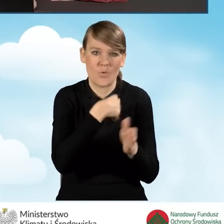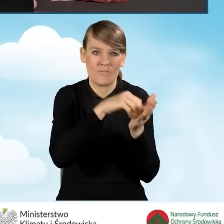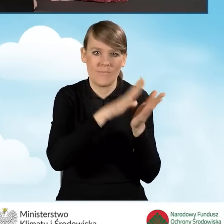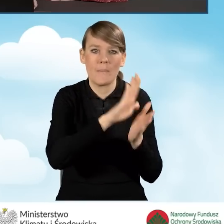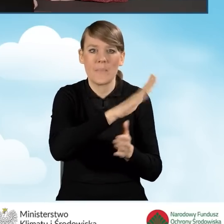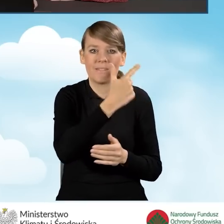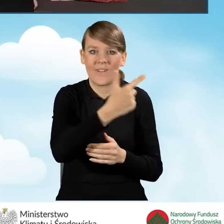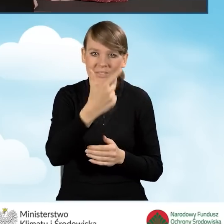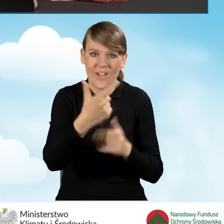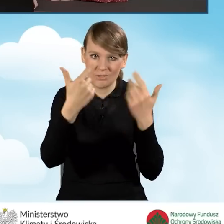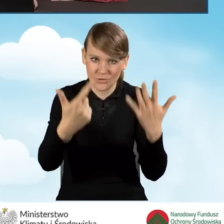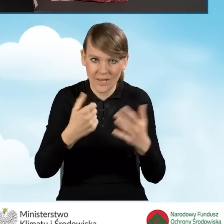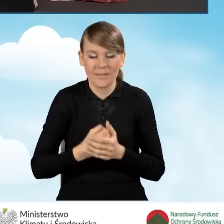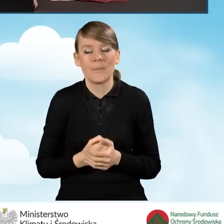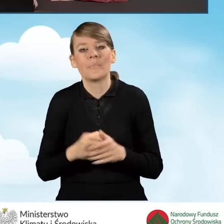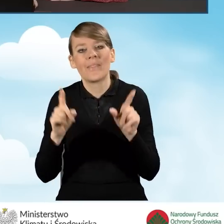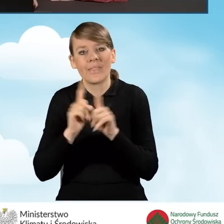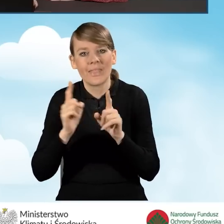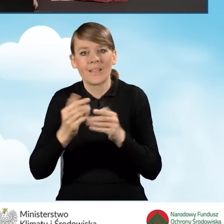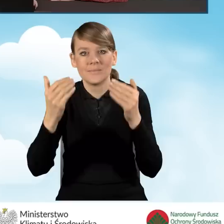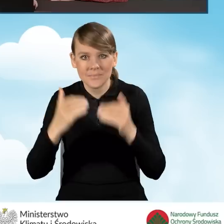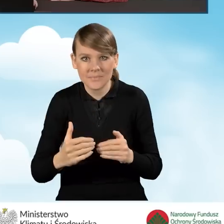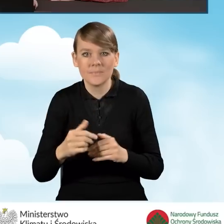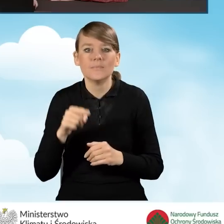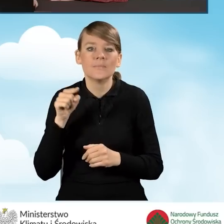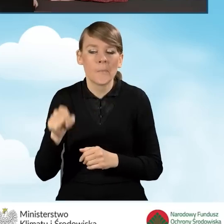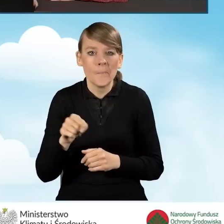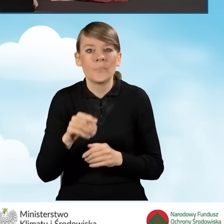a także możliwe do zrealizowania w ramach tego przedsięwzięcia